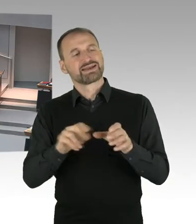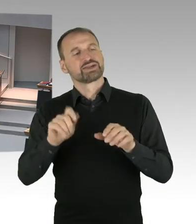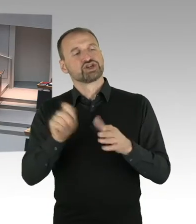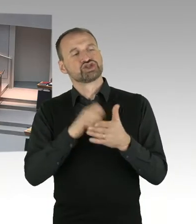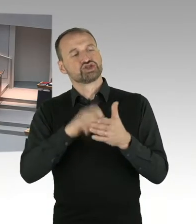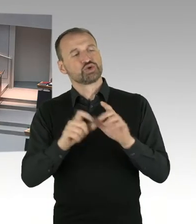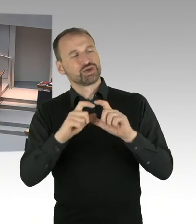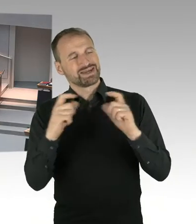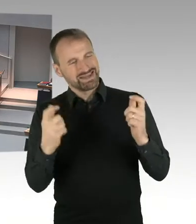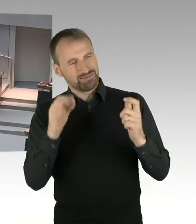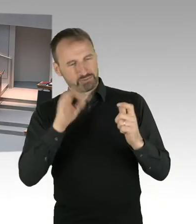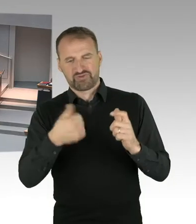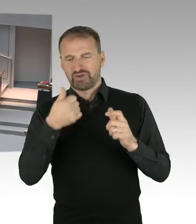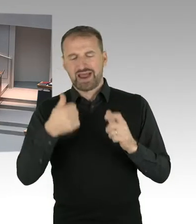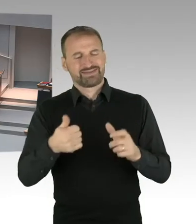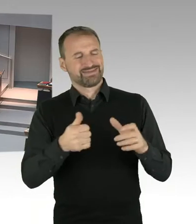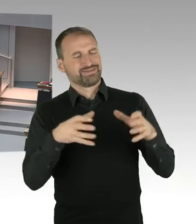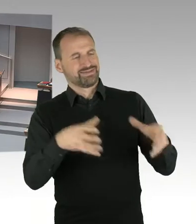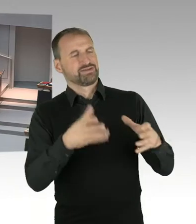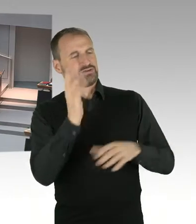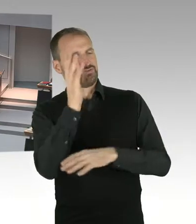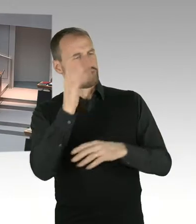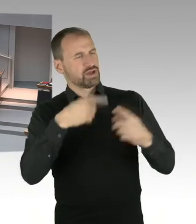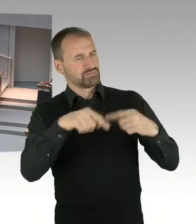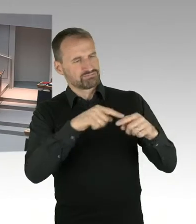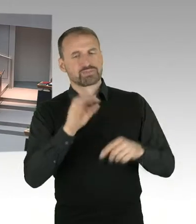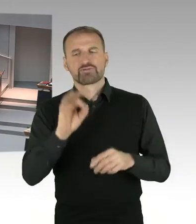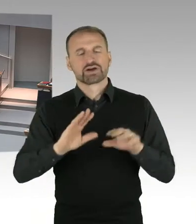waren auf der Veranstaltung nicht geplant. Die hätten abgesichert werden müssen, selbstverständlich.